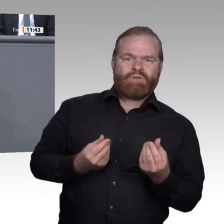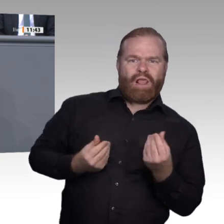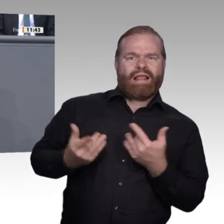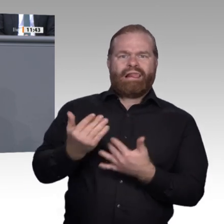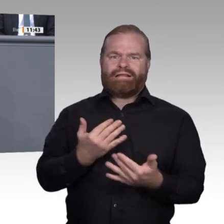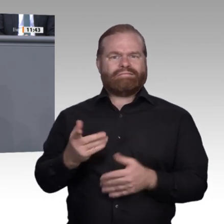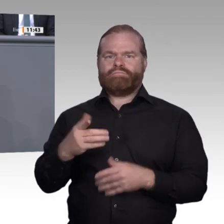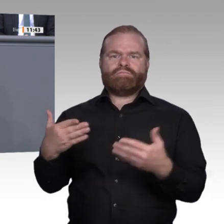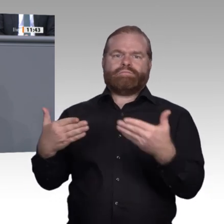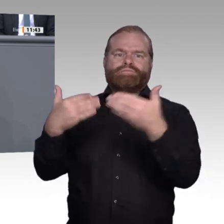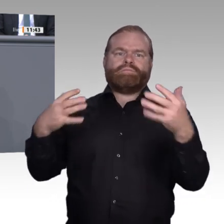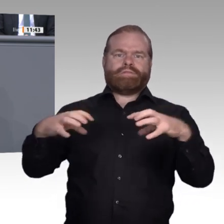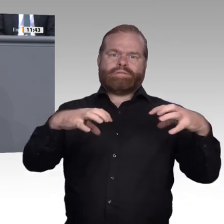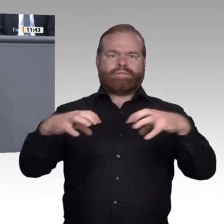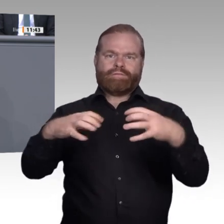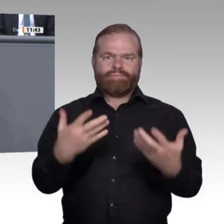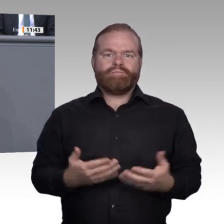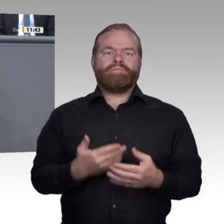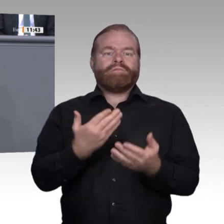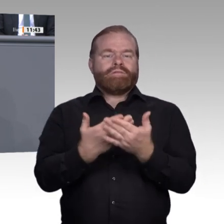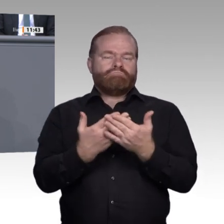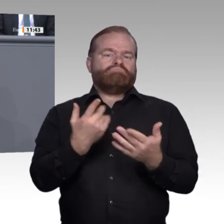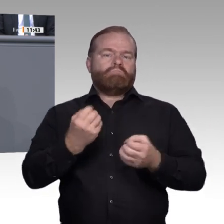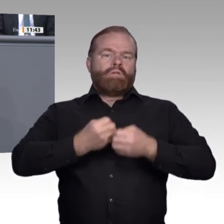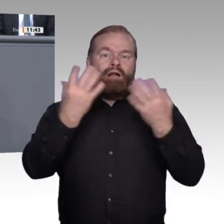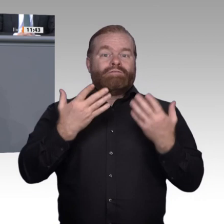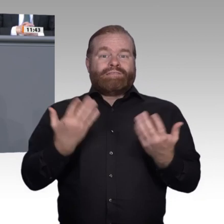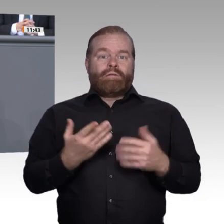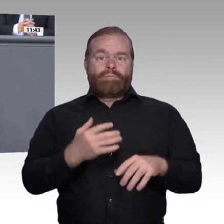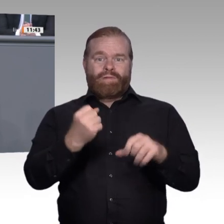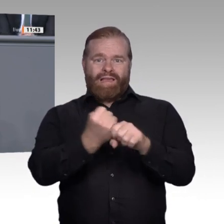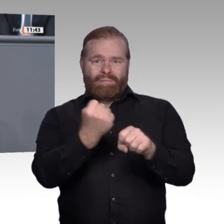Es werden wohl auch vermehrt weitere hybride Ausbildungsformen entstehen. Vergleichbarkeit